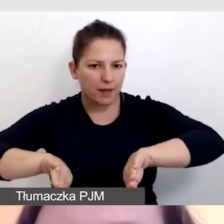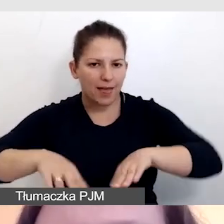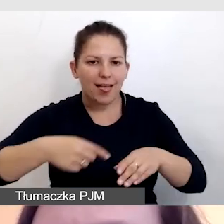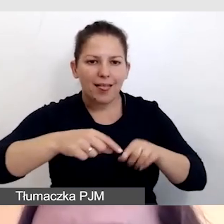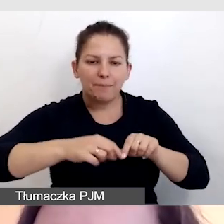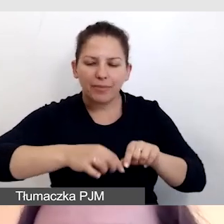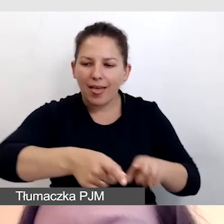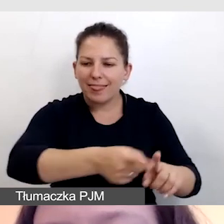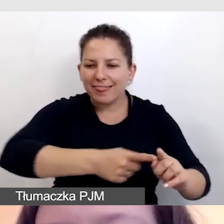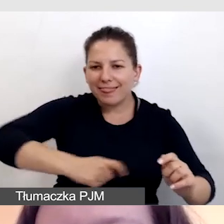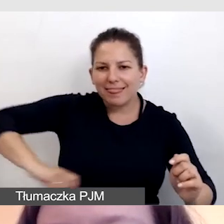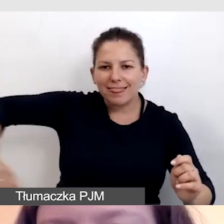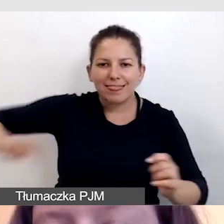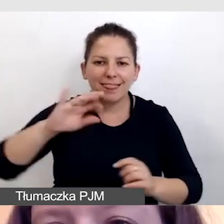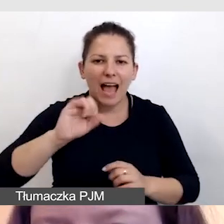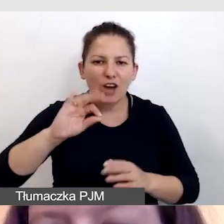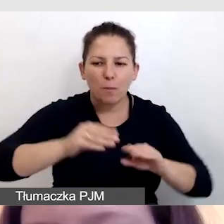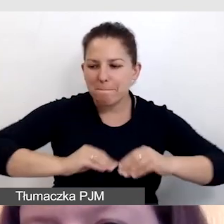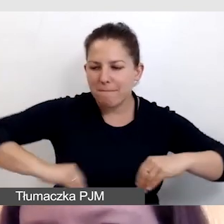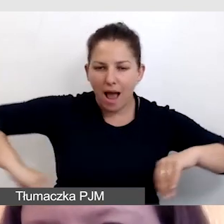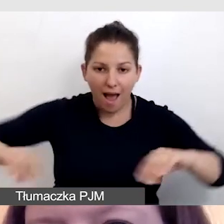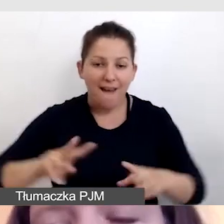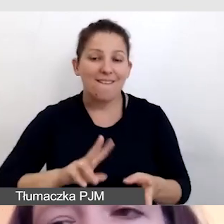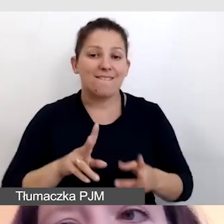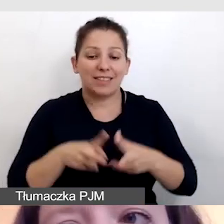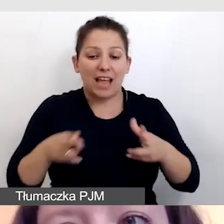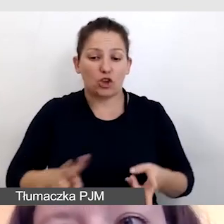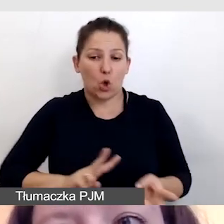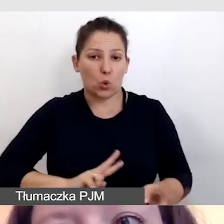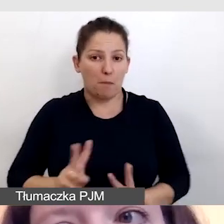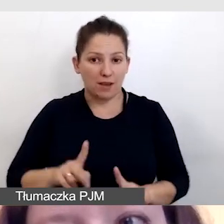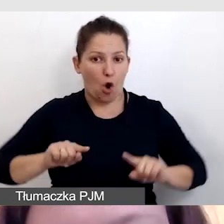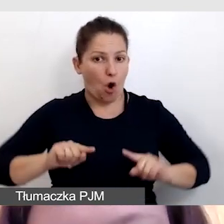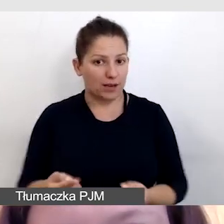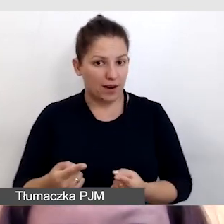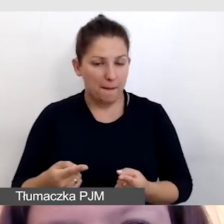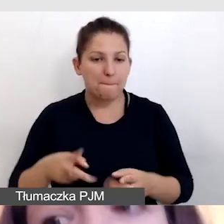To bardzo ważne, by w czasie tłumaczenia, które organizujemy podczas wydarzenia,